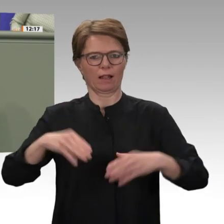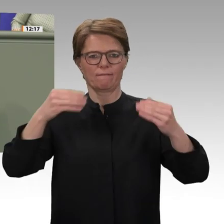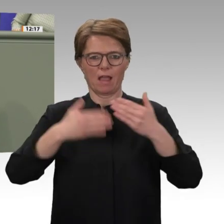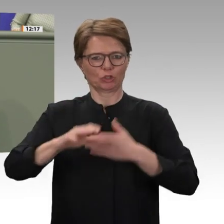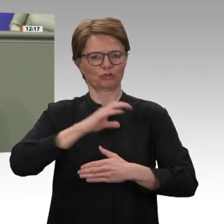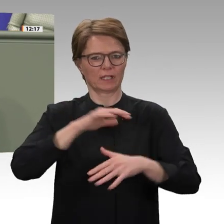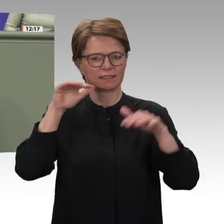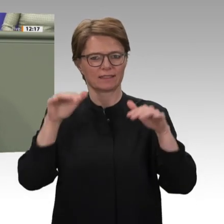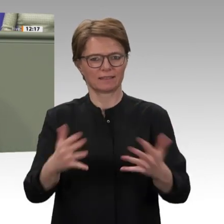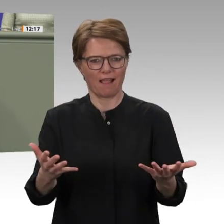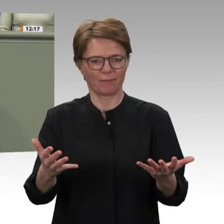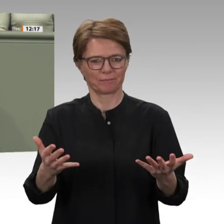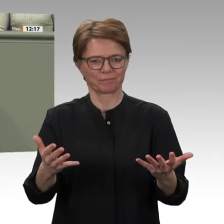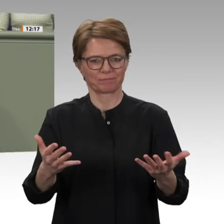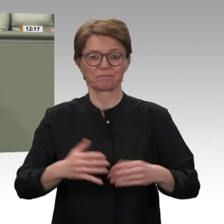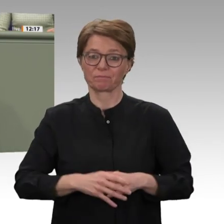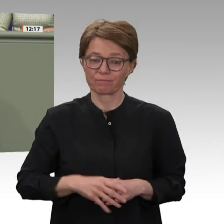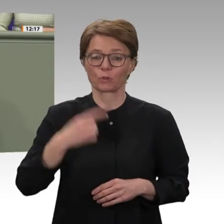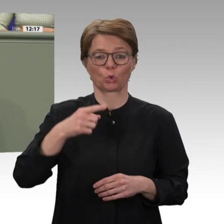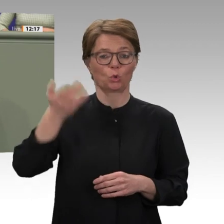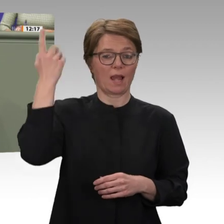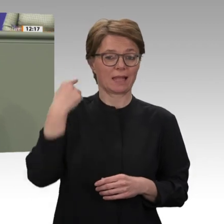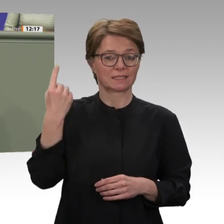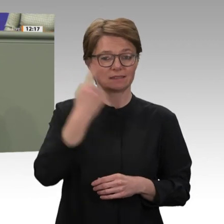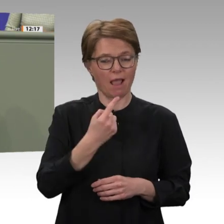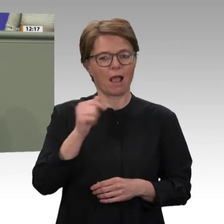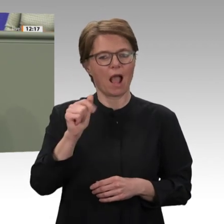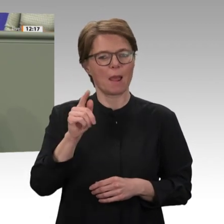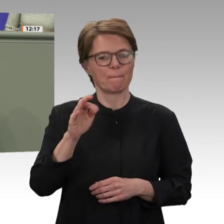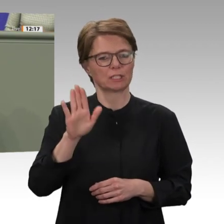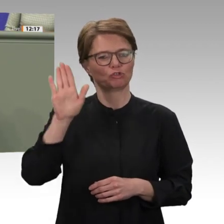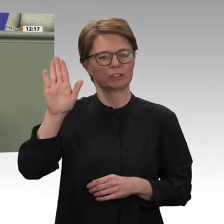dieser Bestrebung zeigt sich ganz eindeutig darin, dass die Übergangsregierung einer